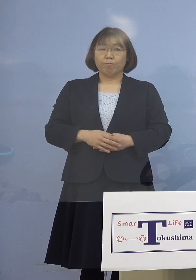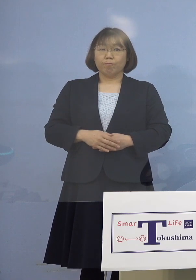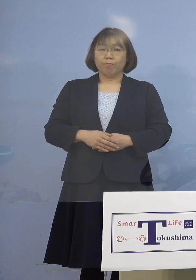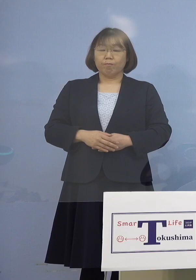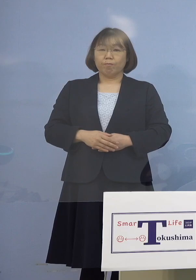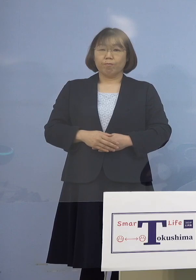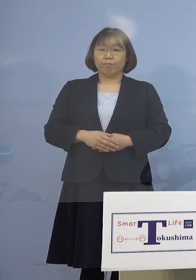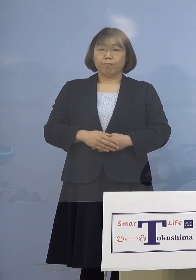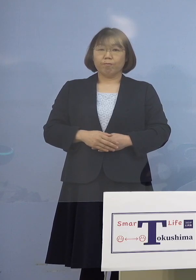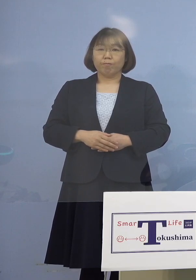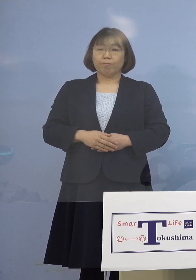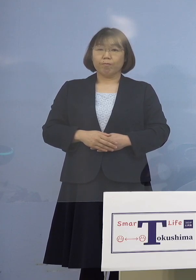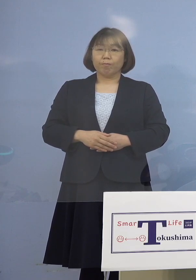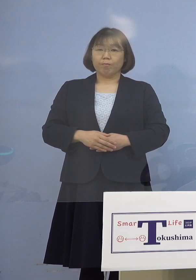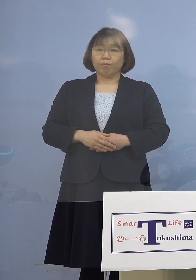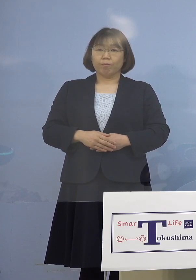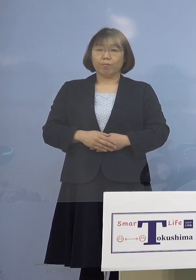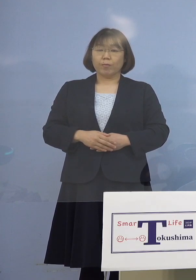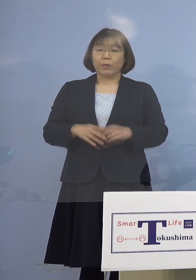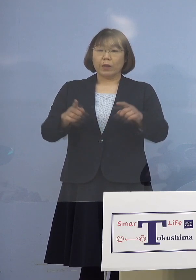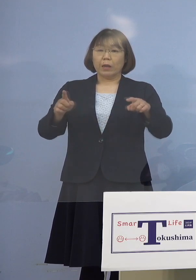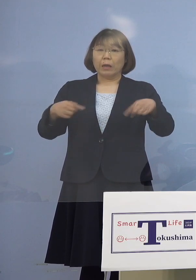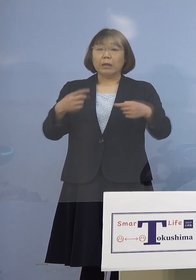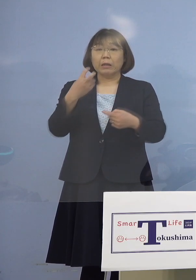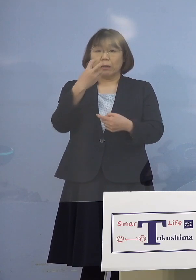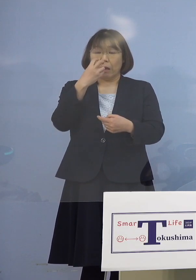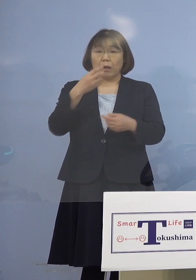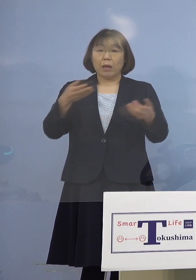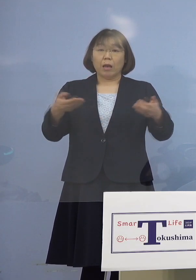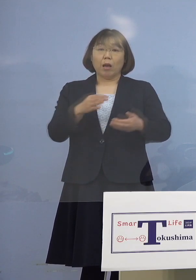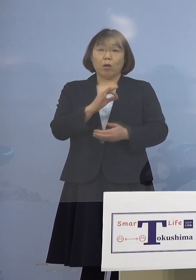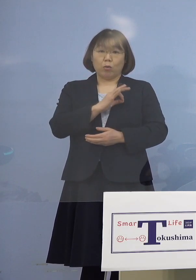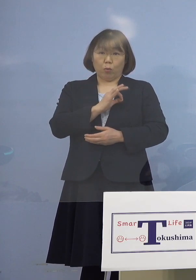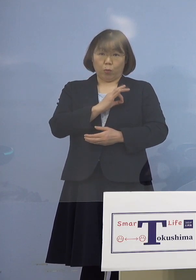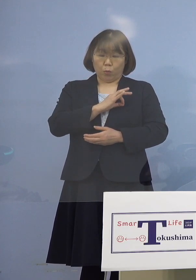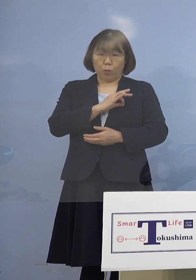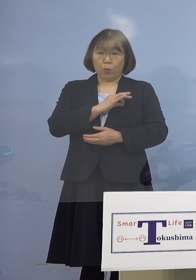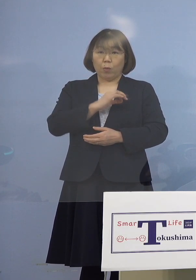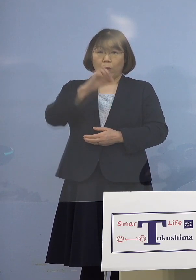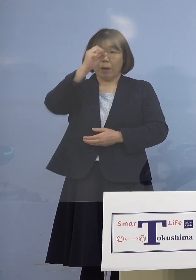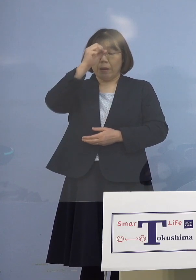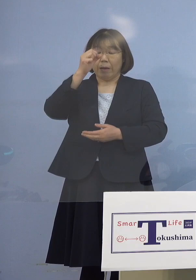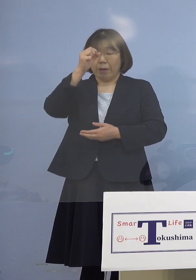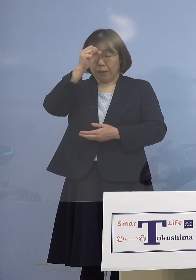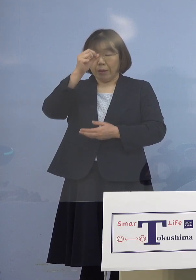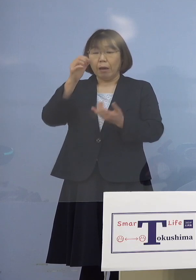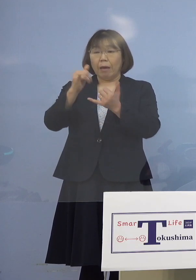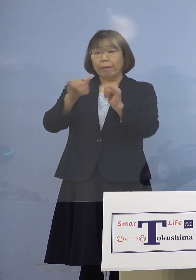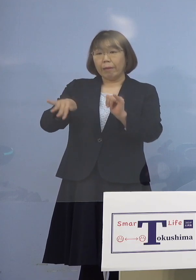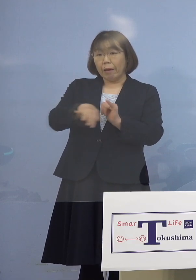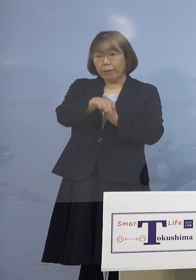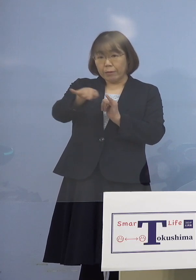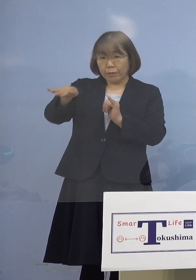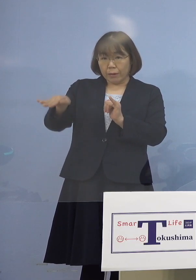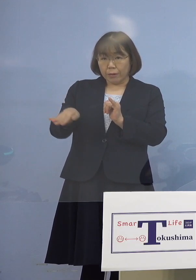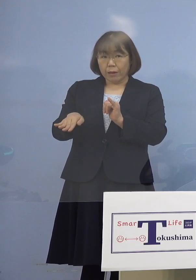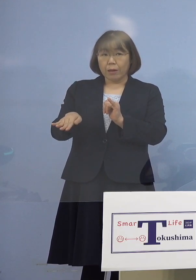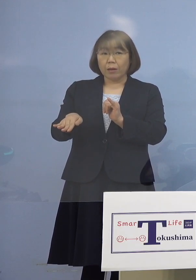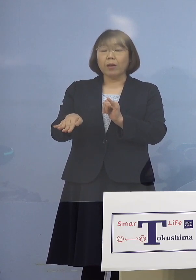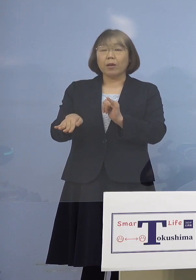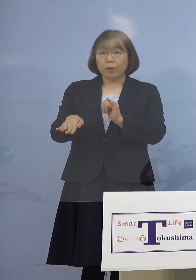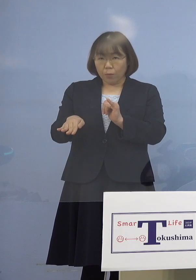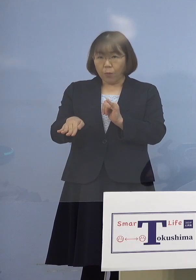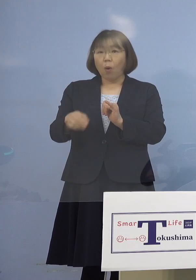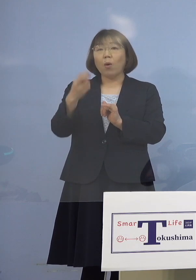そして一斉検査、職員それから患者さん ここの部分をされたところです